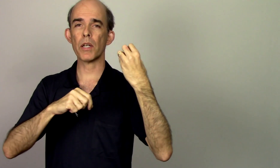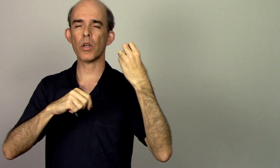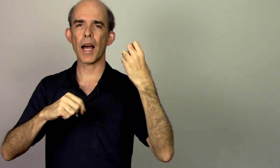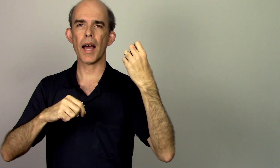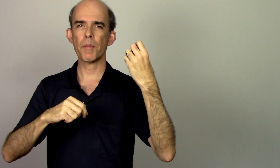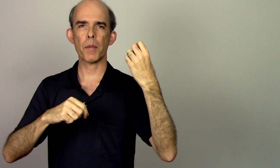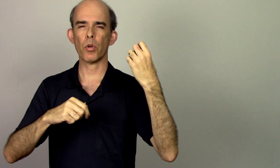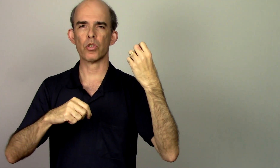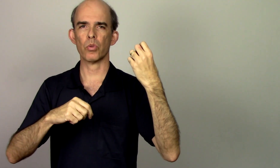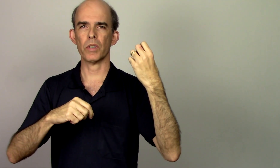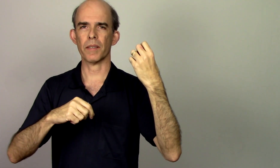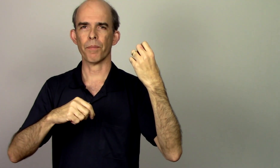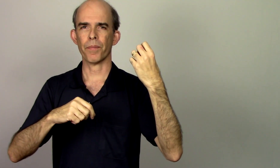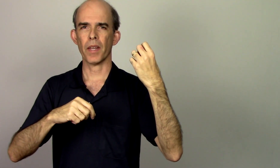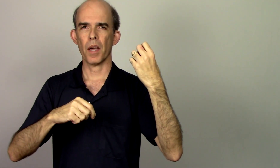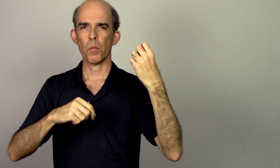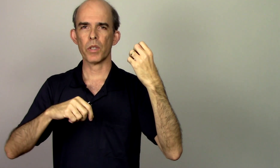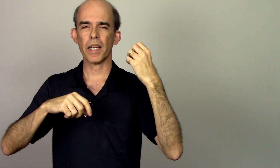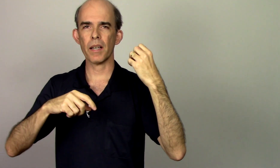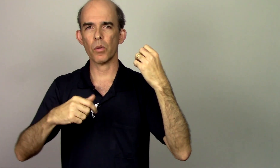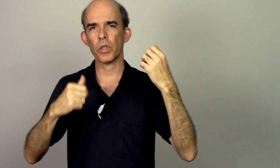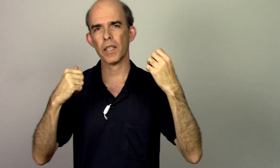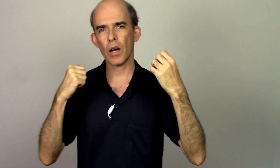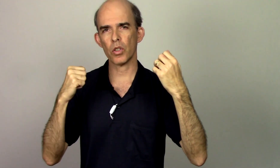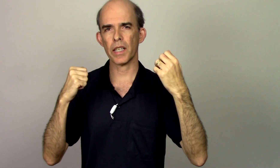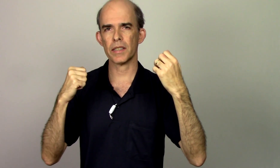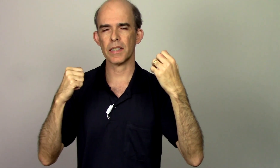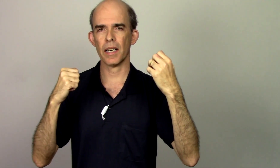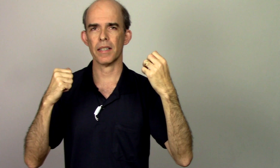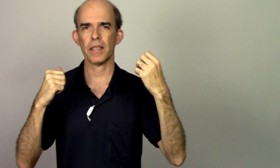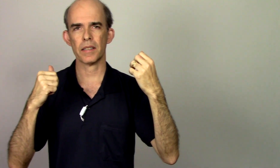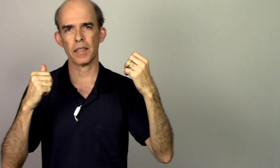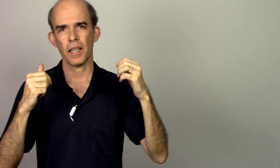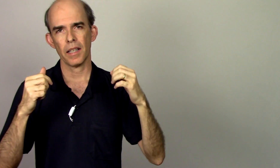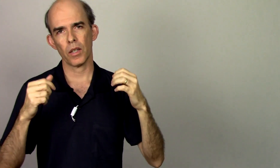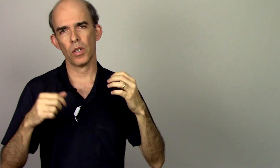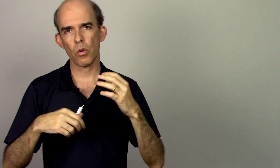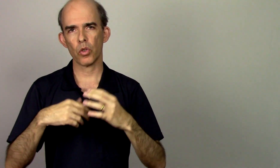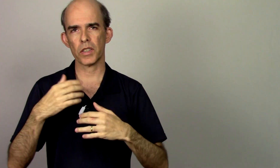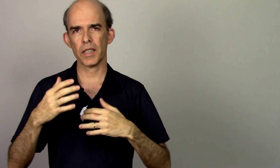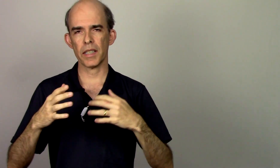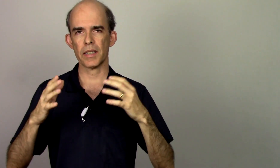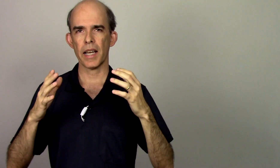melhorar a minha postura que o que acontecia antes que eu não conseguia ser